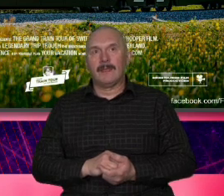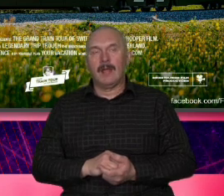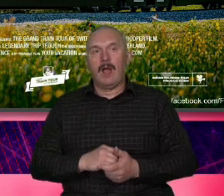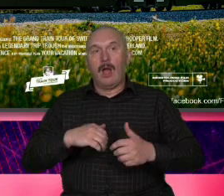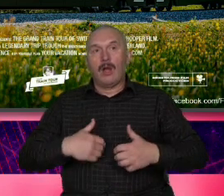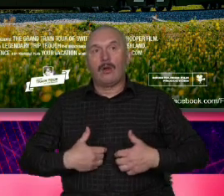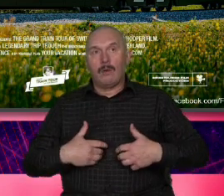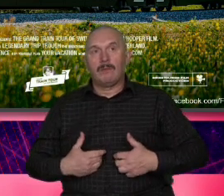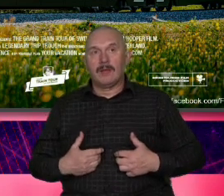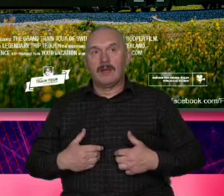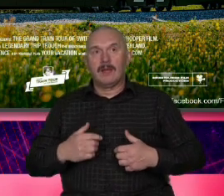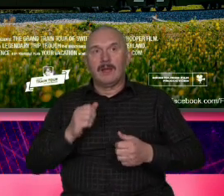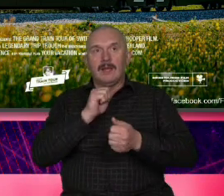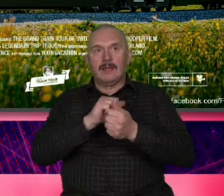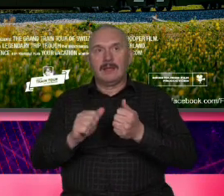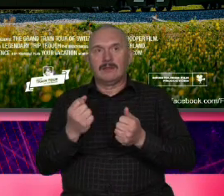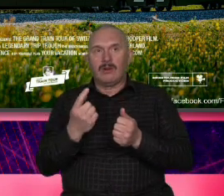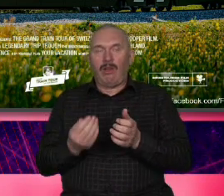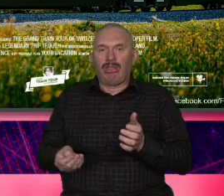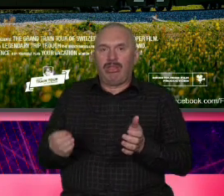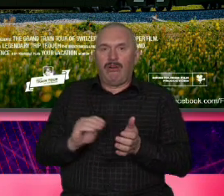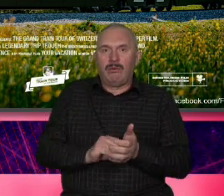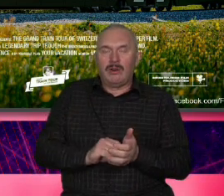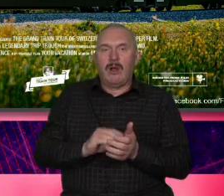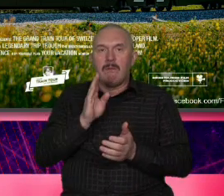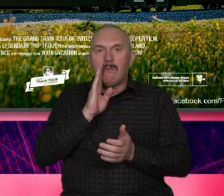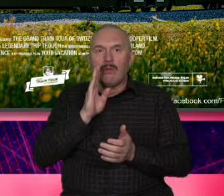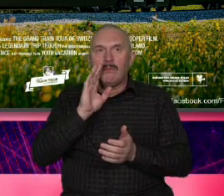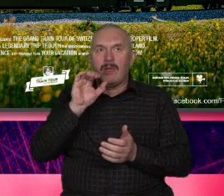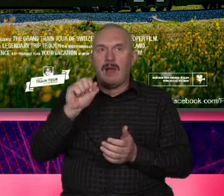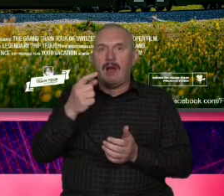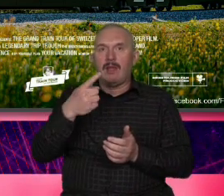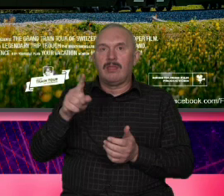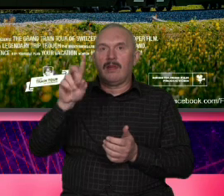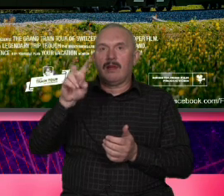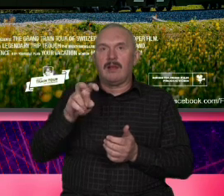jakiegoś takiego ADHD niż niż wyluzowanie ale jak przypadkowo wsiada